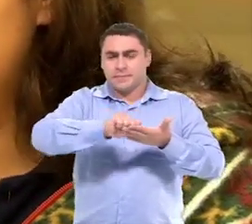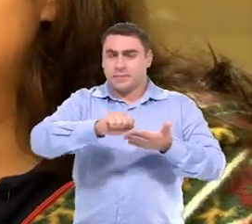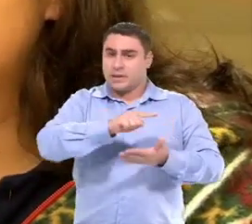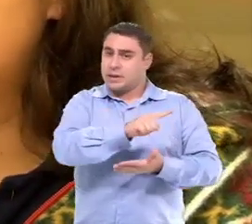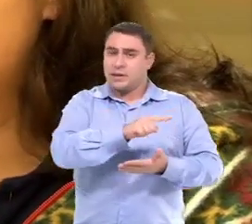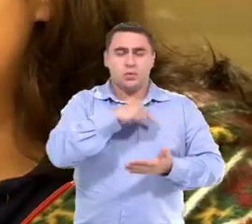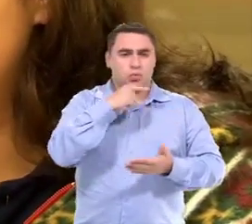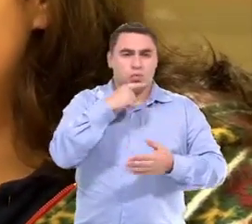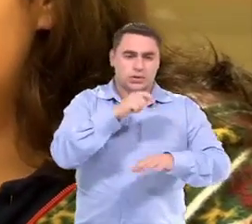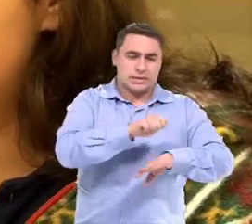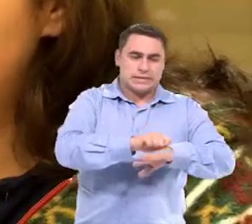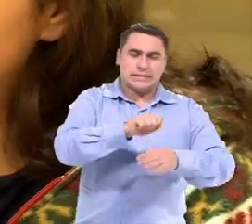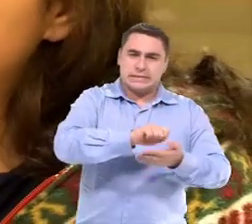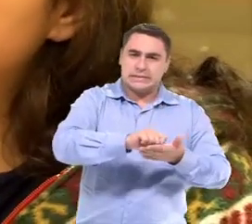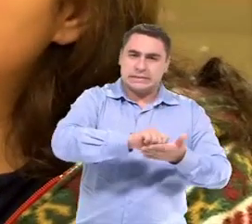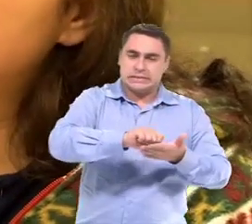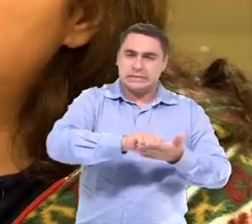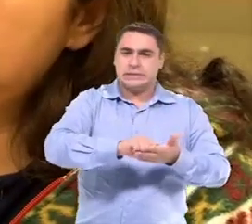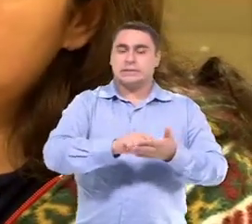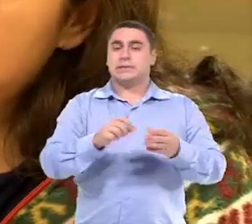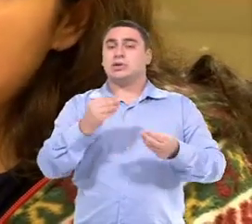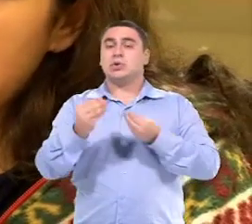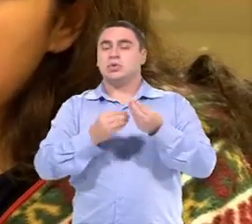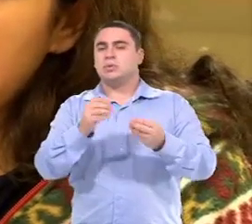Que a Isa não tem esse controle motor para essa escrita,